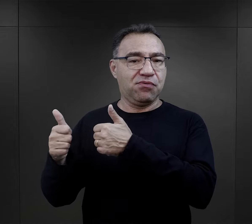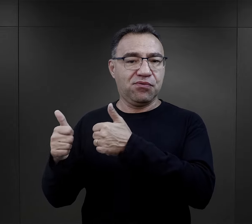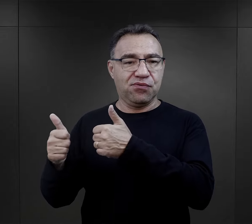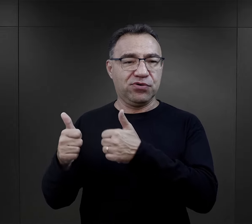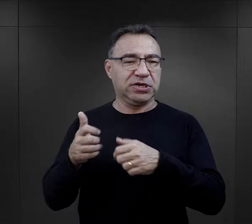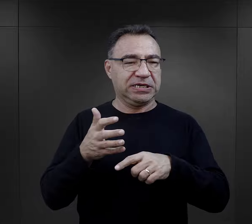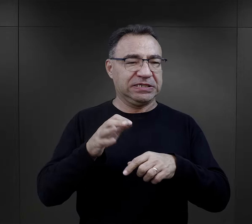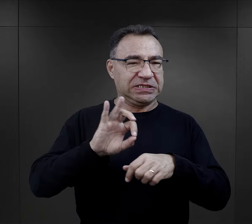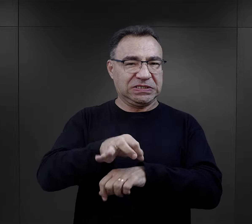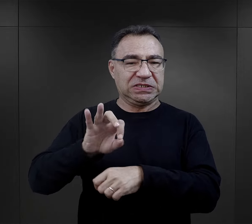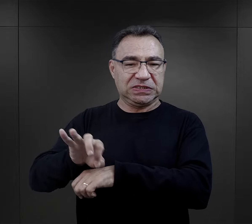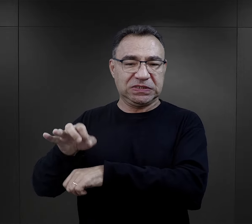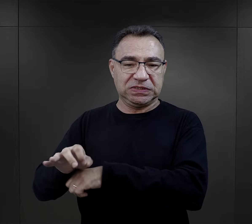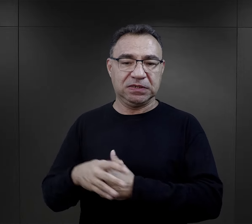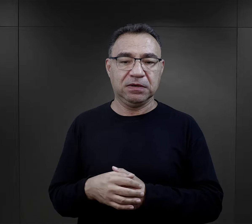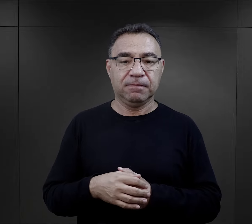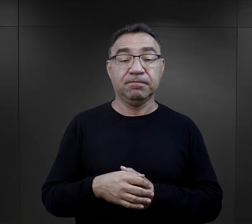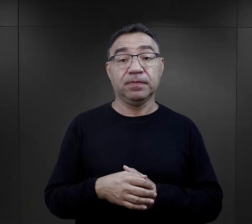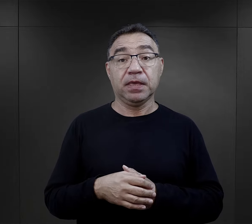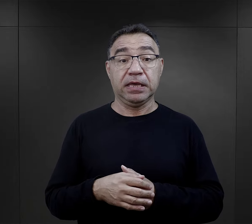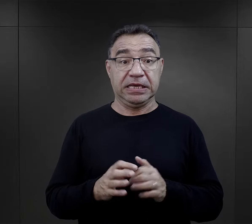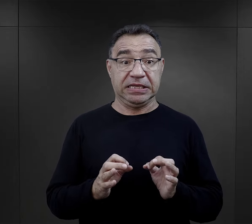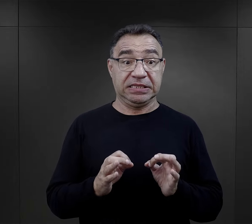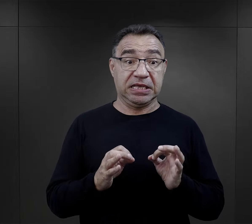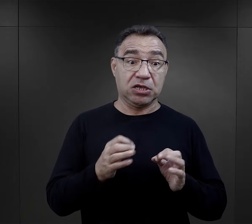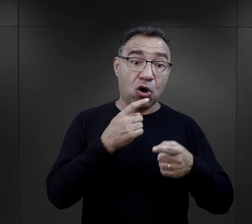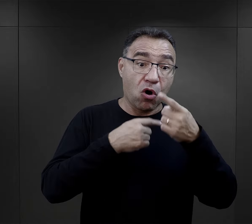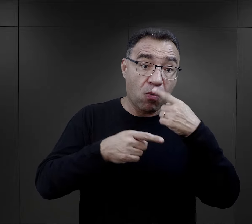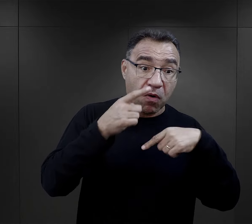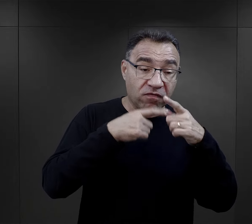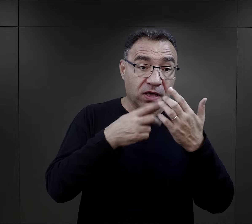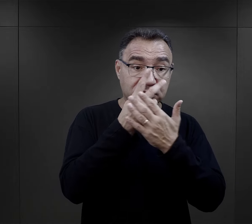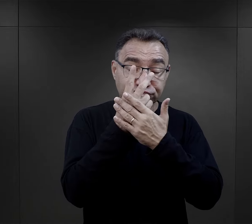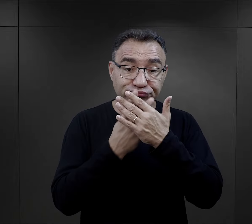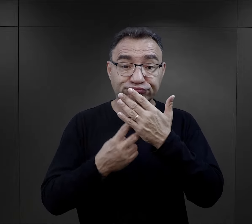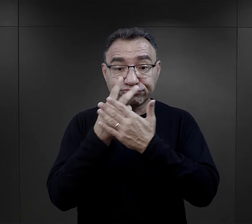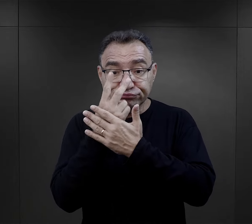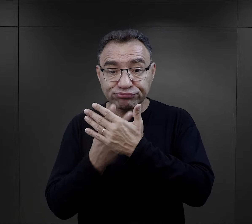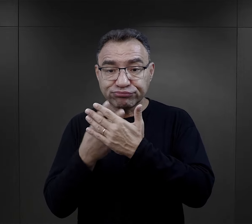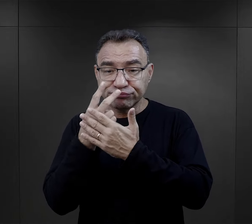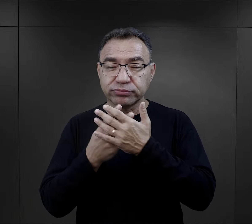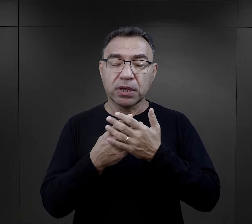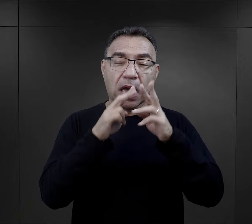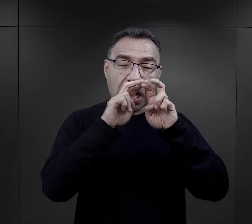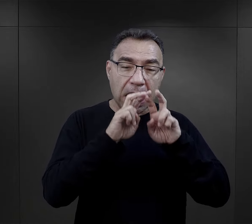W związku z tym czytając relacje i analizując właśnie poszczególne